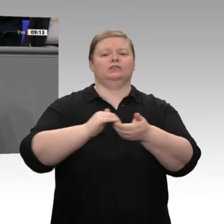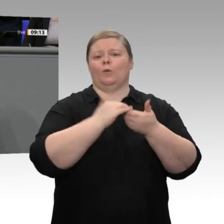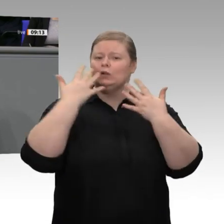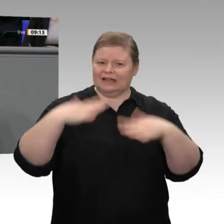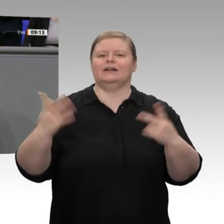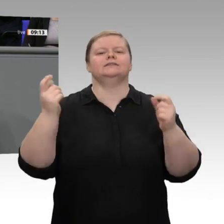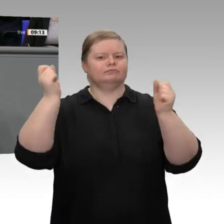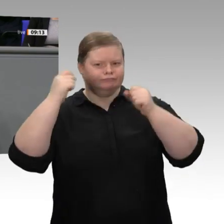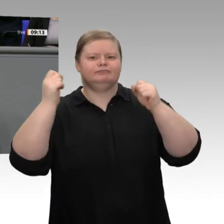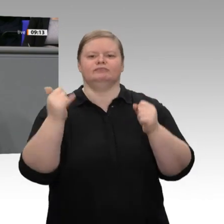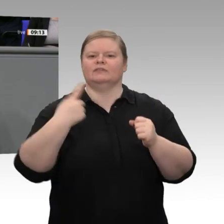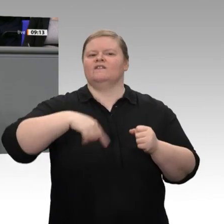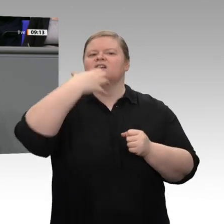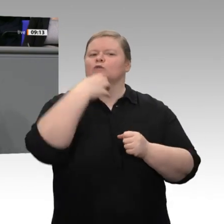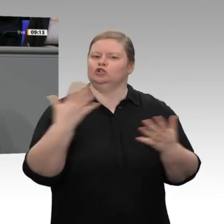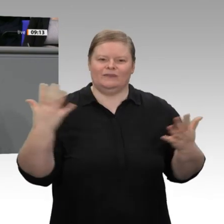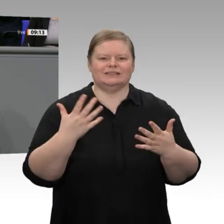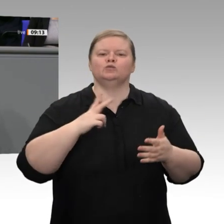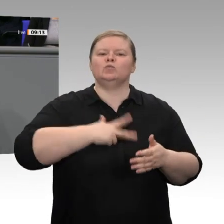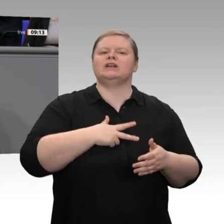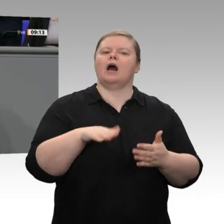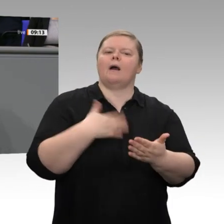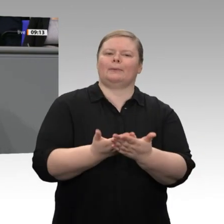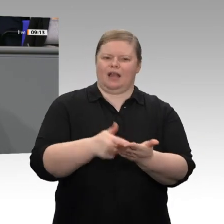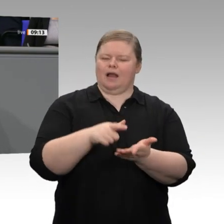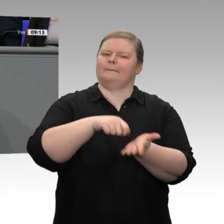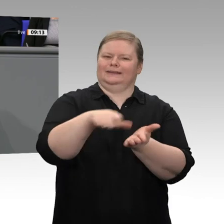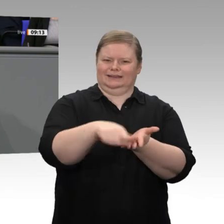durch zweimalige Senkungen im Bereich der Arbeitslosenversicherung kompensiert